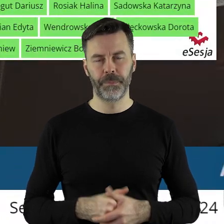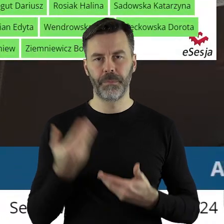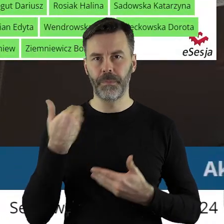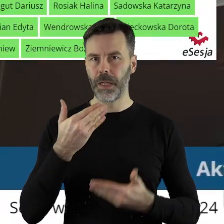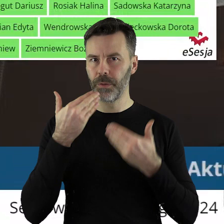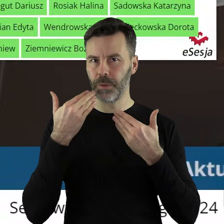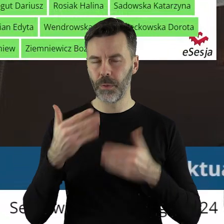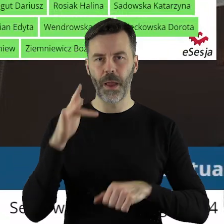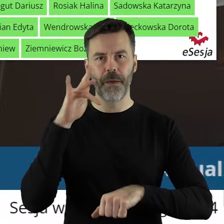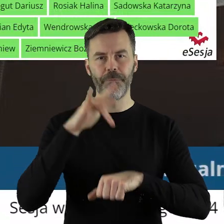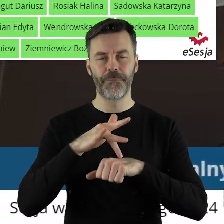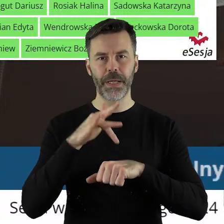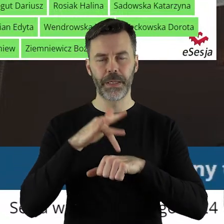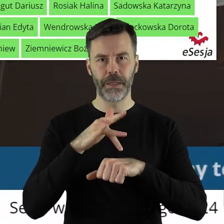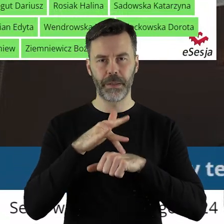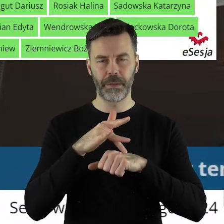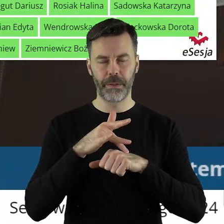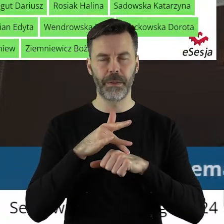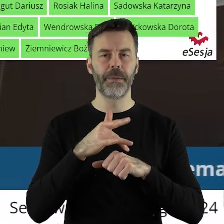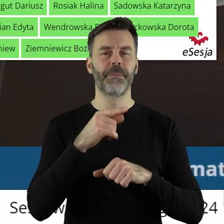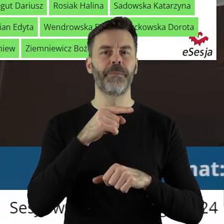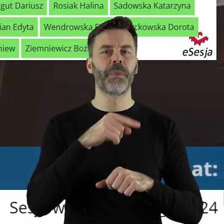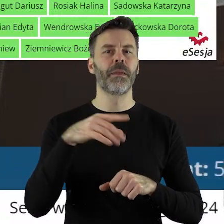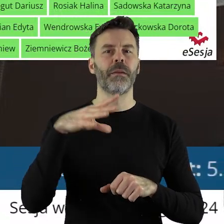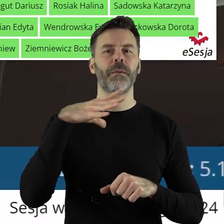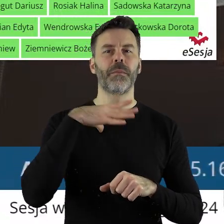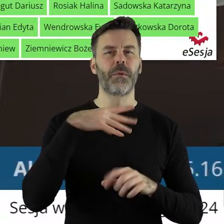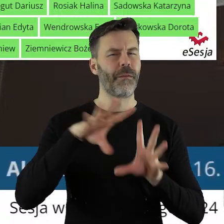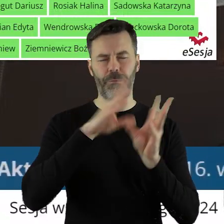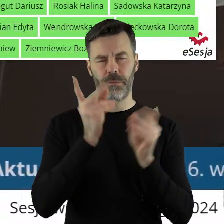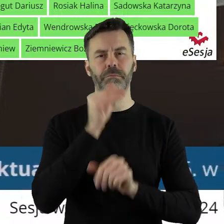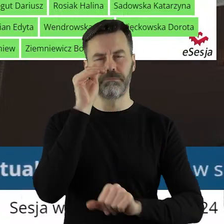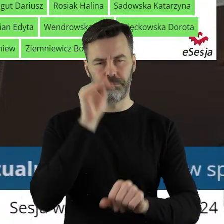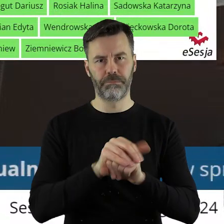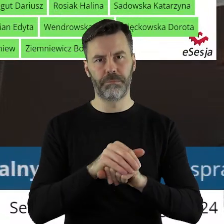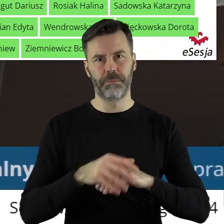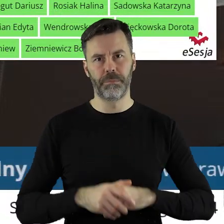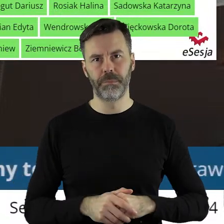Dziękuję bardzo. Szanowni państwo uchwała została przegłosowana jednogłośnie.